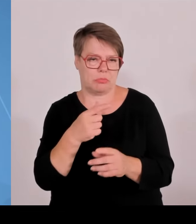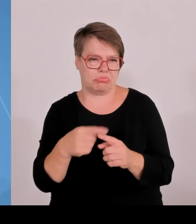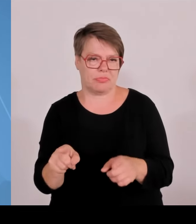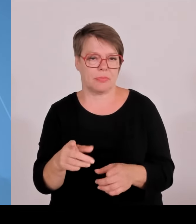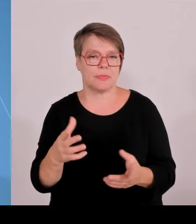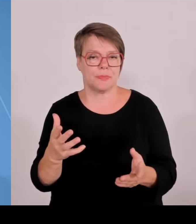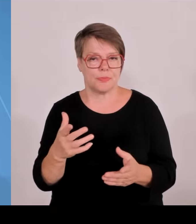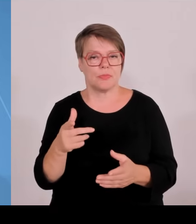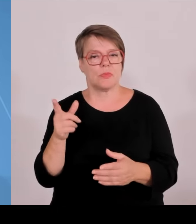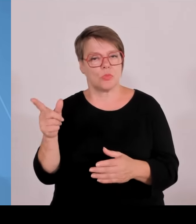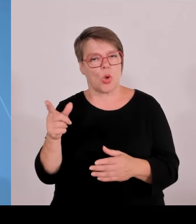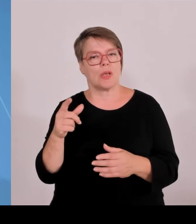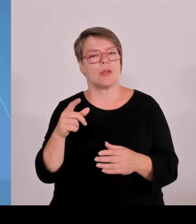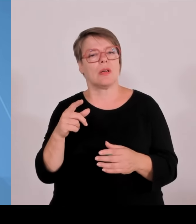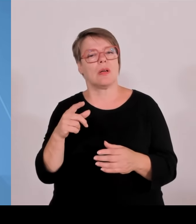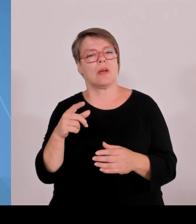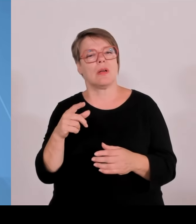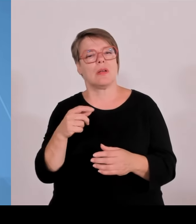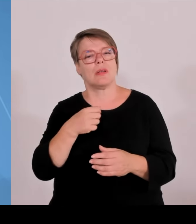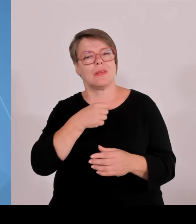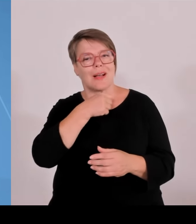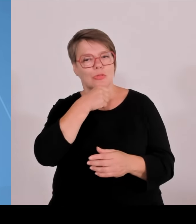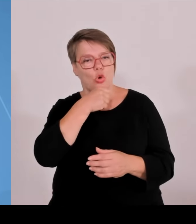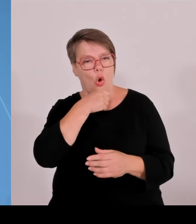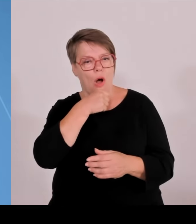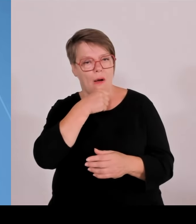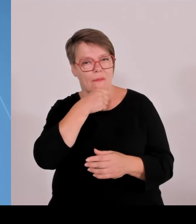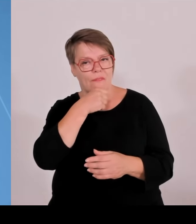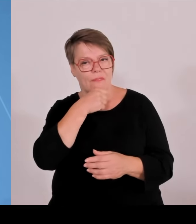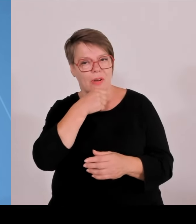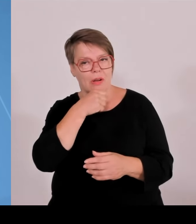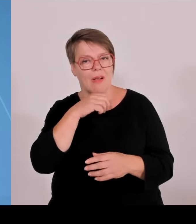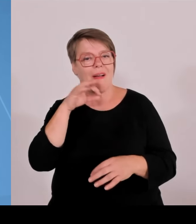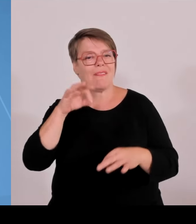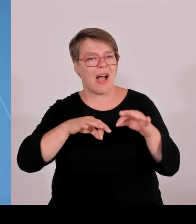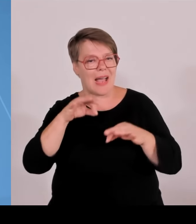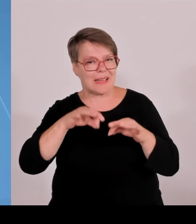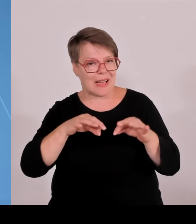Hochschule Würzburg, Schweinfurt um das Thema Cybersicherheit. Und im Jahr 25